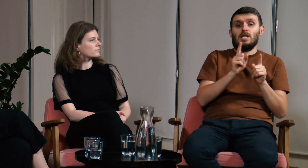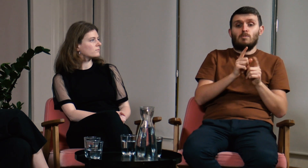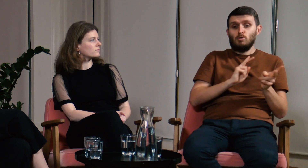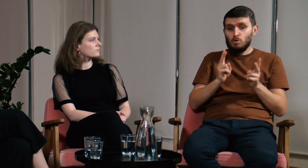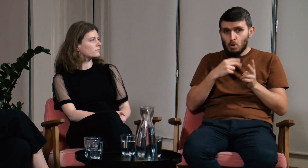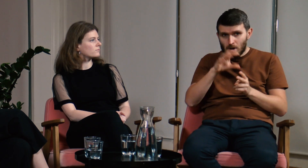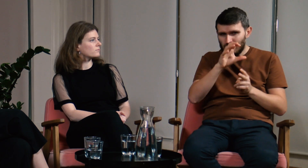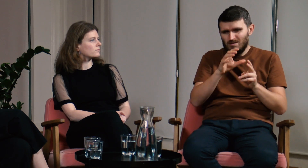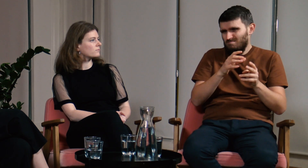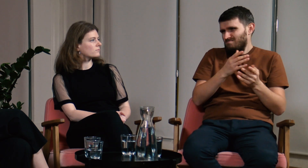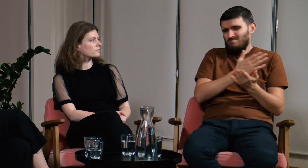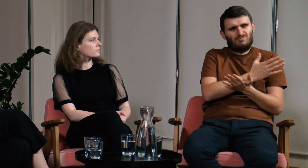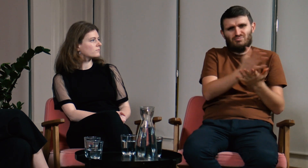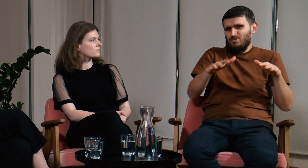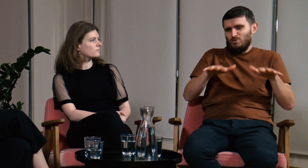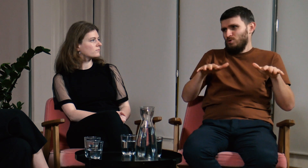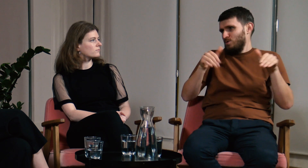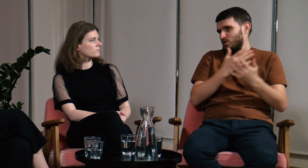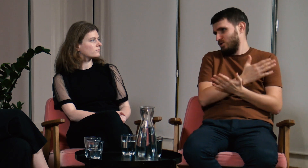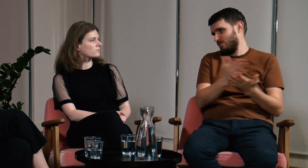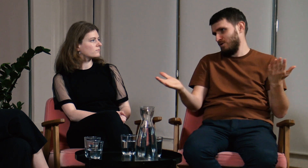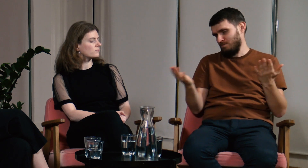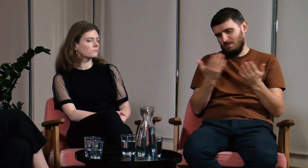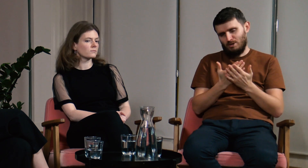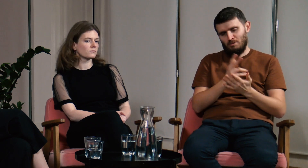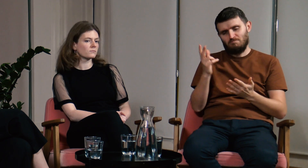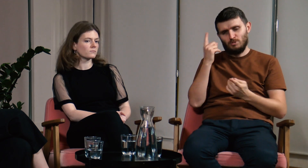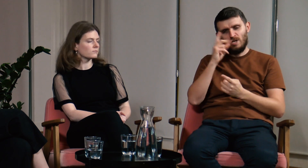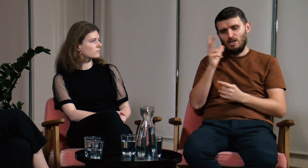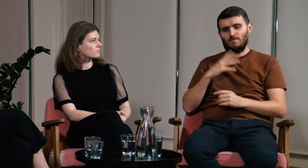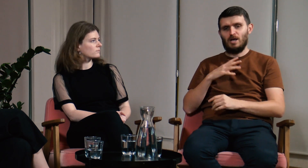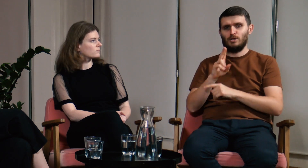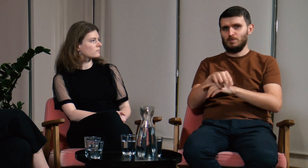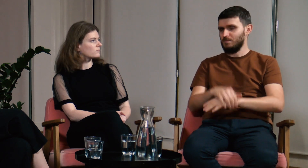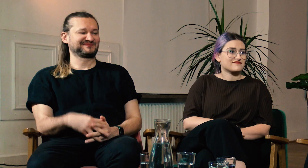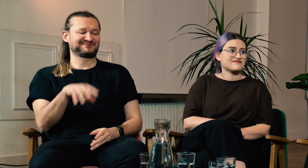Również z zajęć tłumaczeniowych można wiele wynieść. Myślę, że warto, aby każdy poszedł na FPJM.